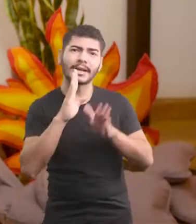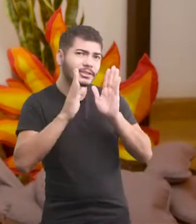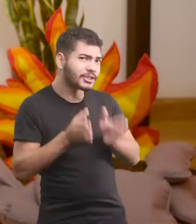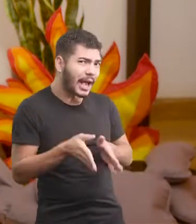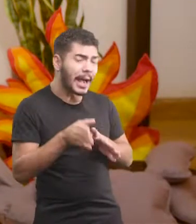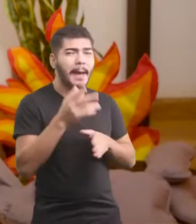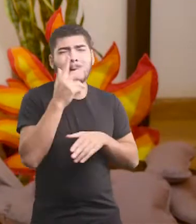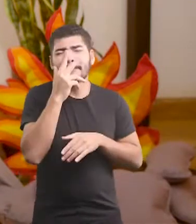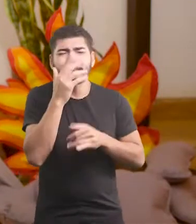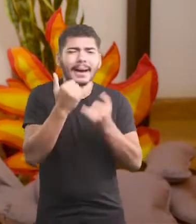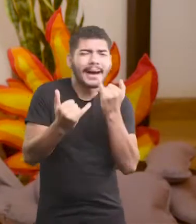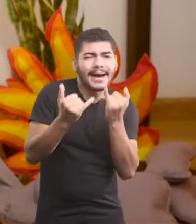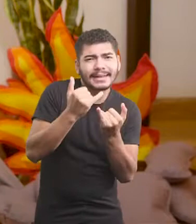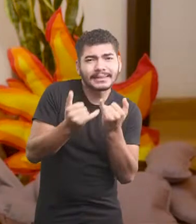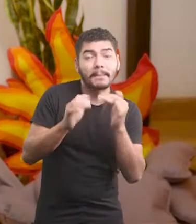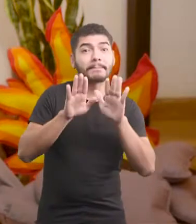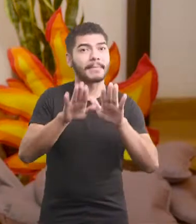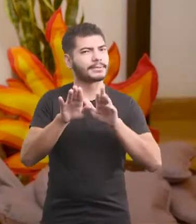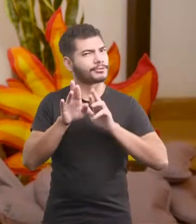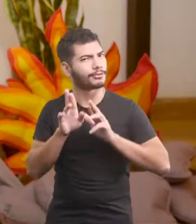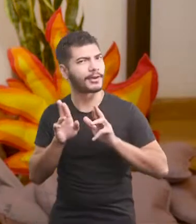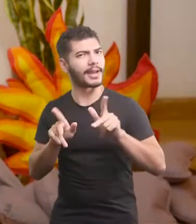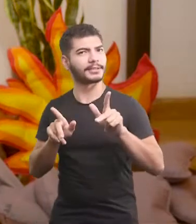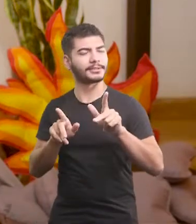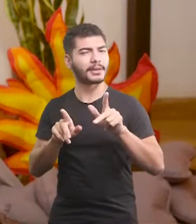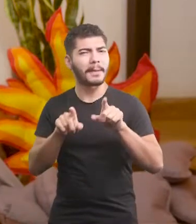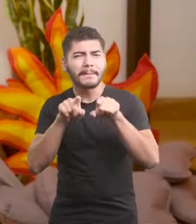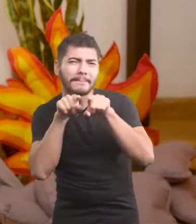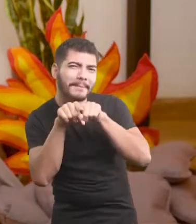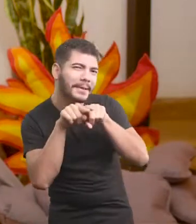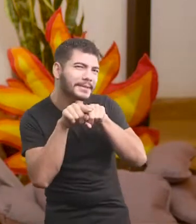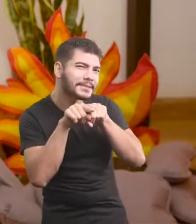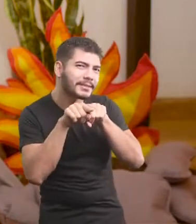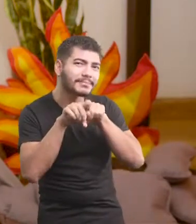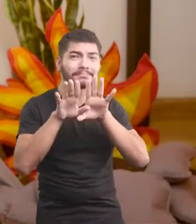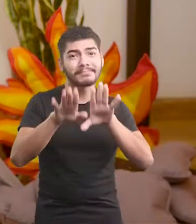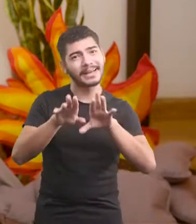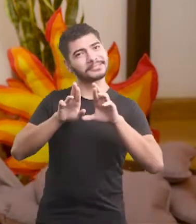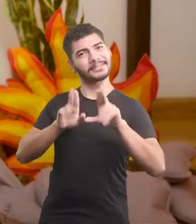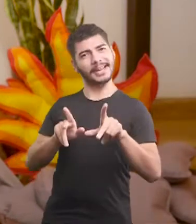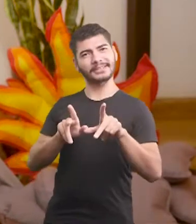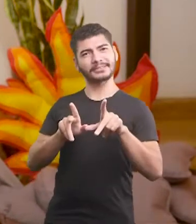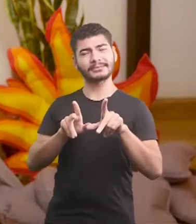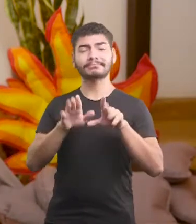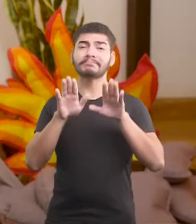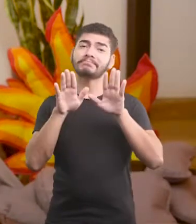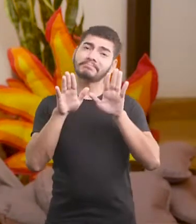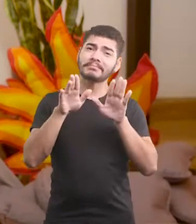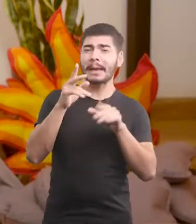É parecida, mas é diferente. Mas é parecida, mas é diferente, mas...